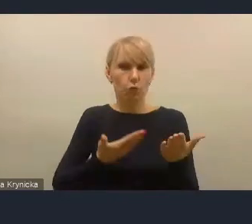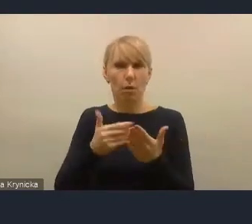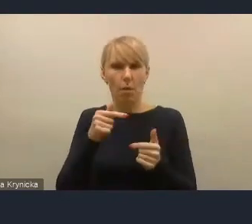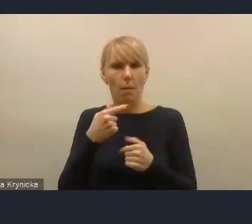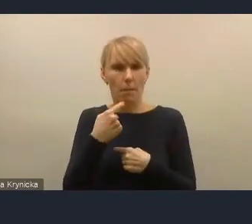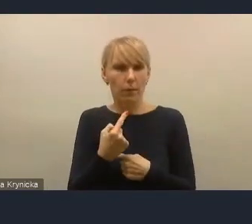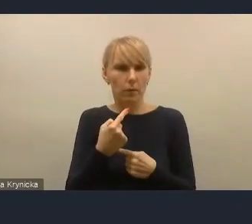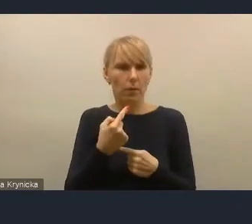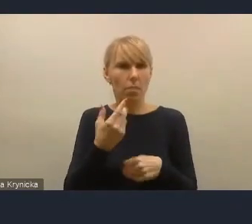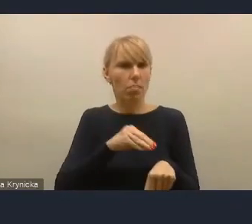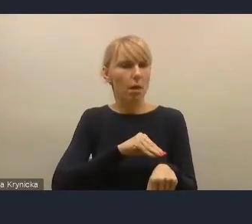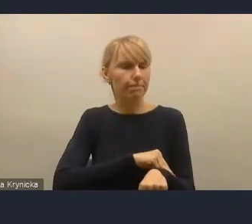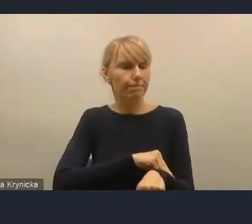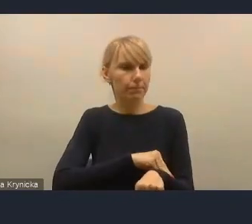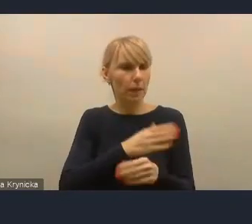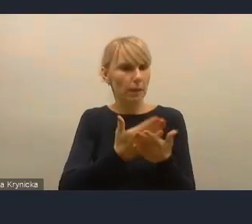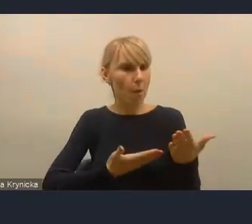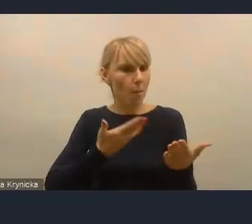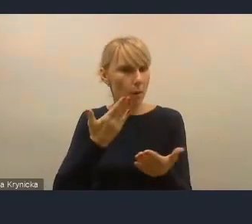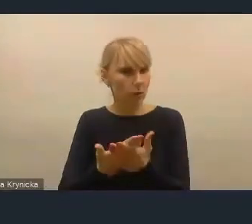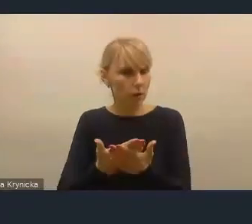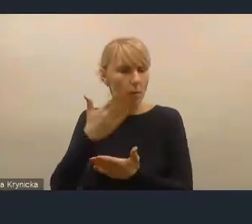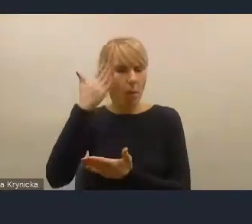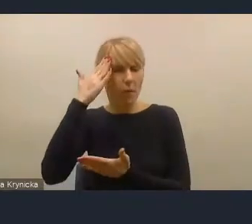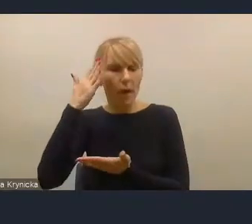że bez takiej prawno-formalnej motywacji